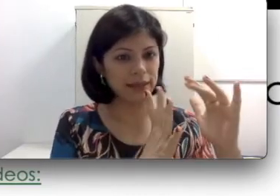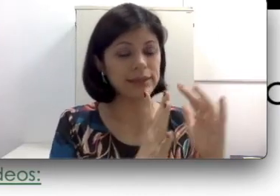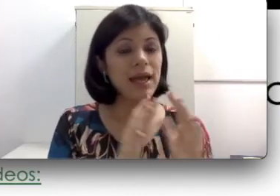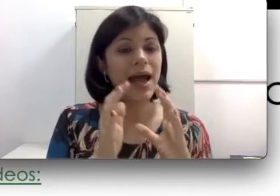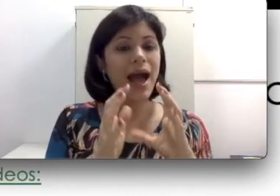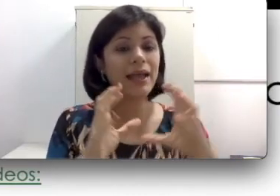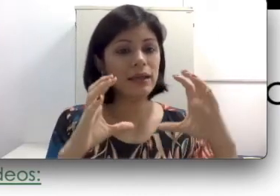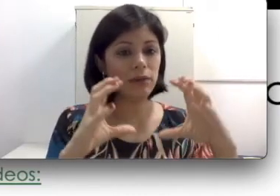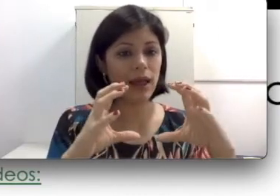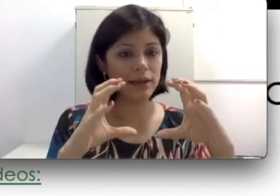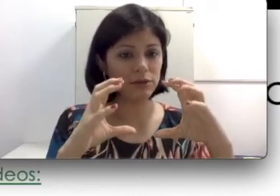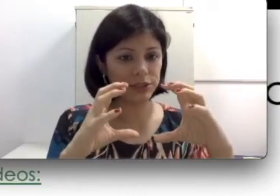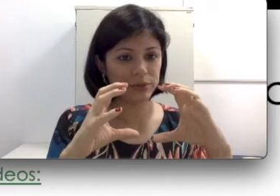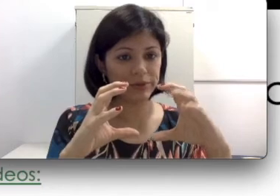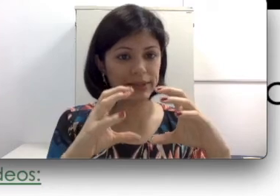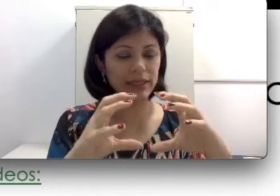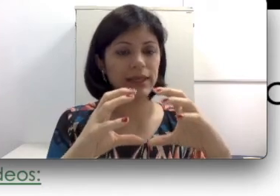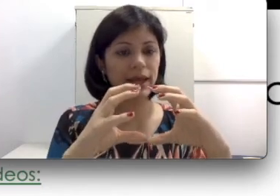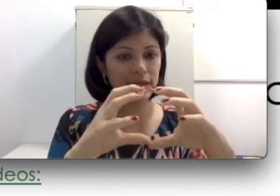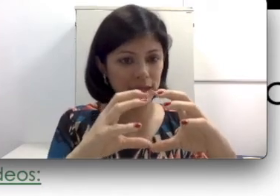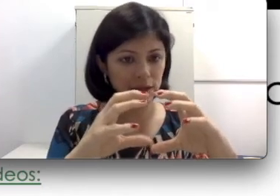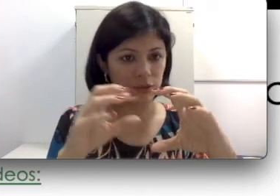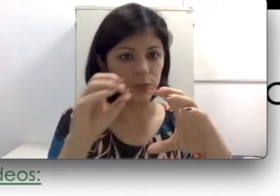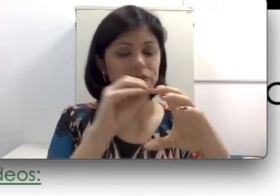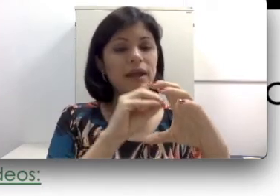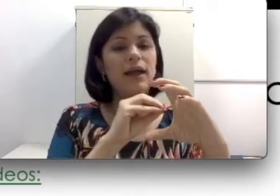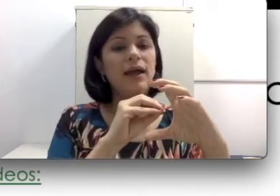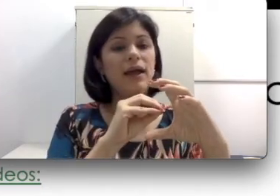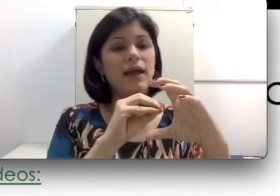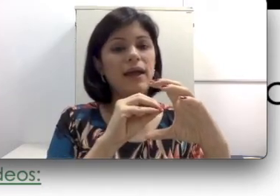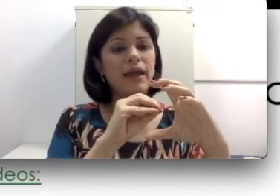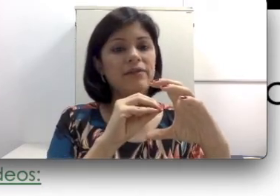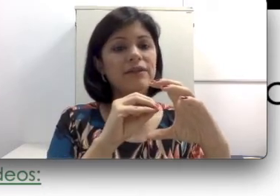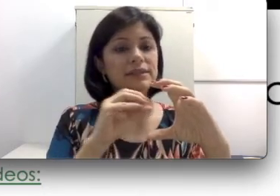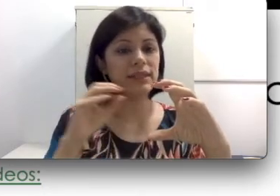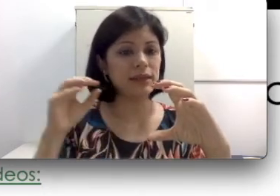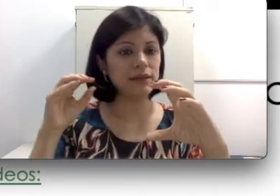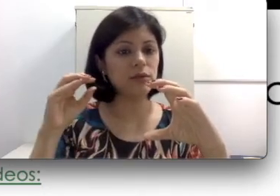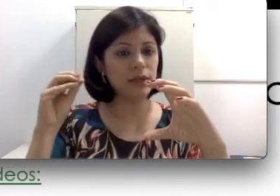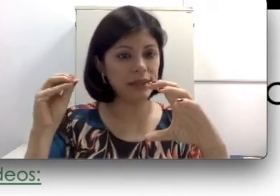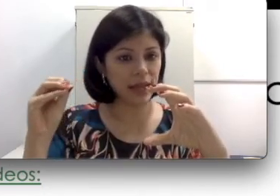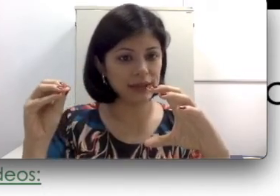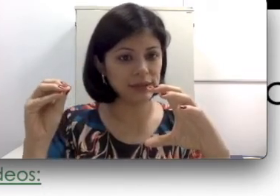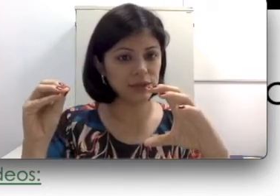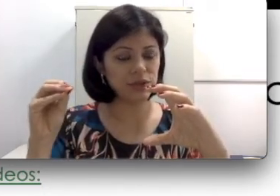células ciliadas? Aquele lá que eu disse para você que é líquido, na cirurgia de